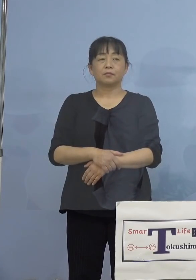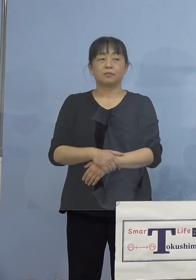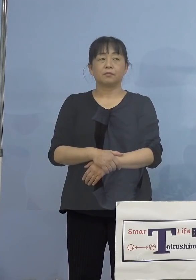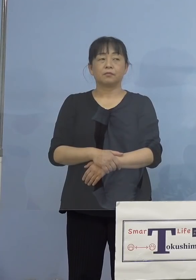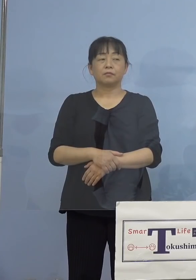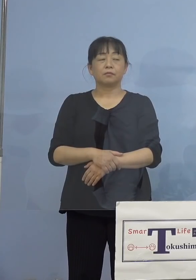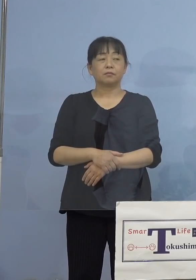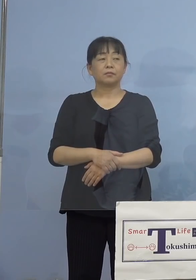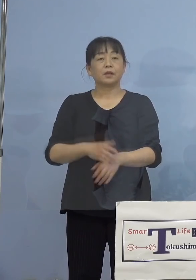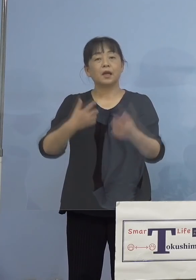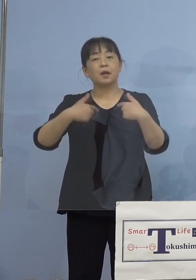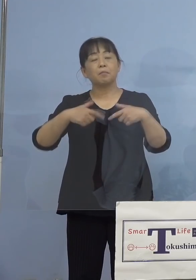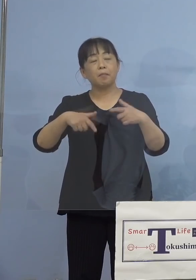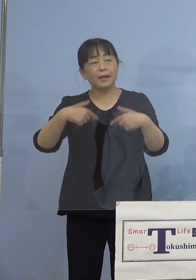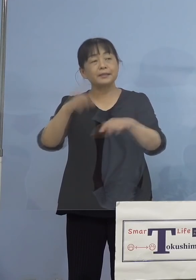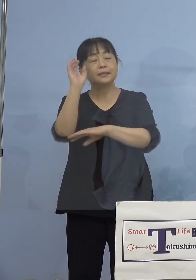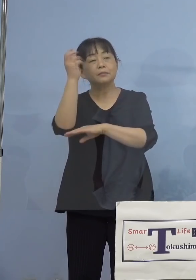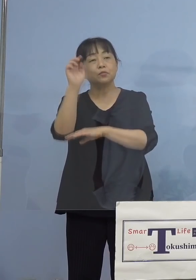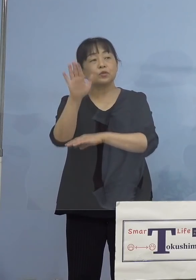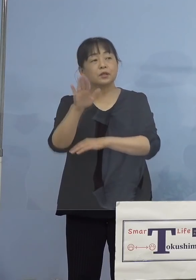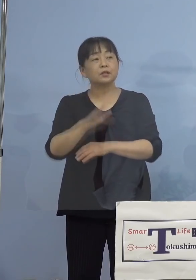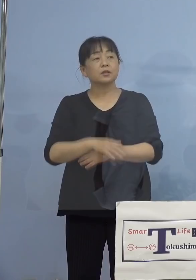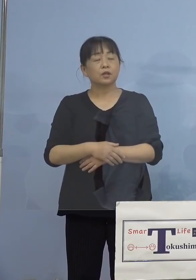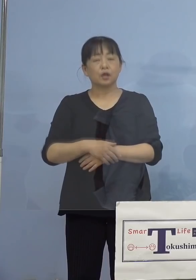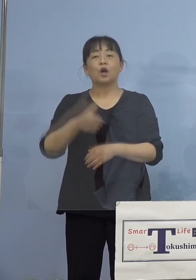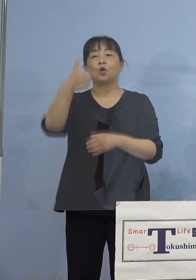（毎日新聞社） この50例目のクラスターに関して